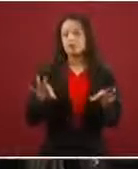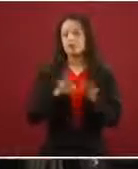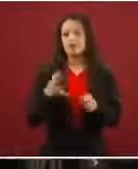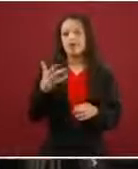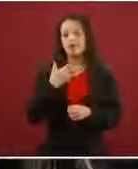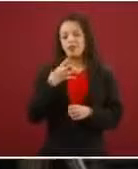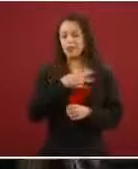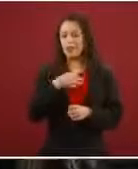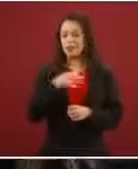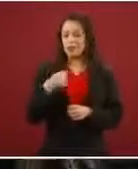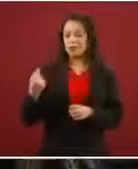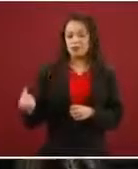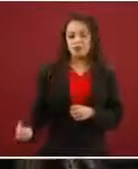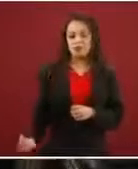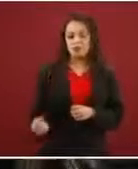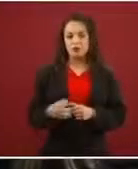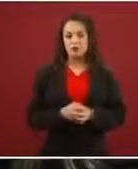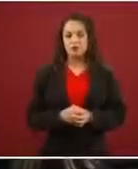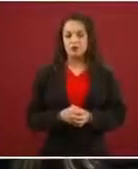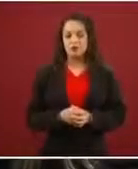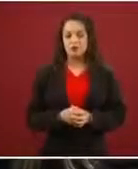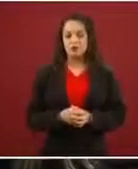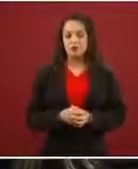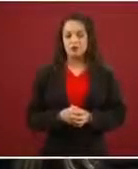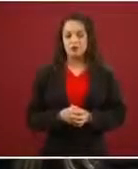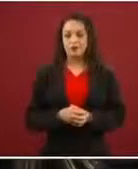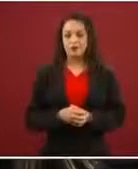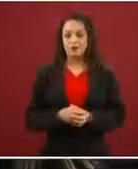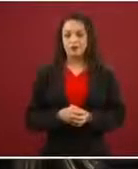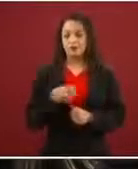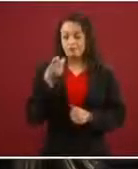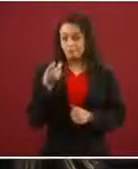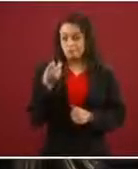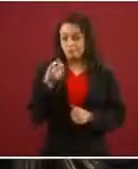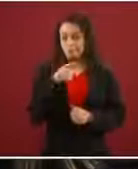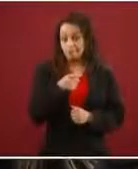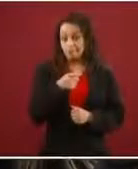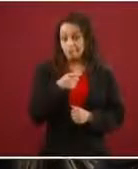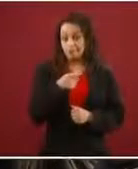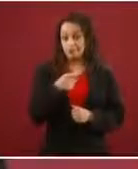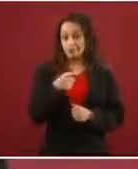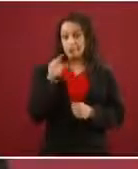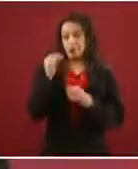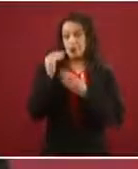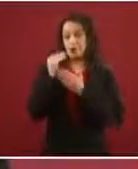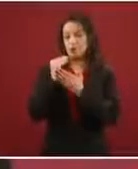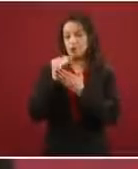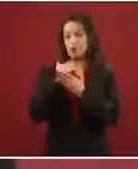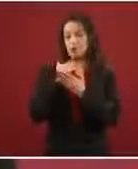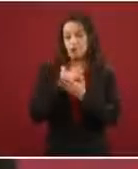Entonces, la razón conforme va bajando el flujo y la gente tiene más información y